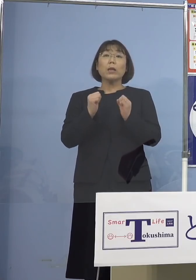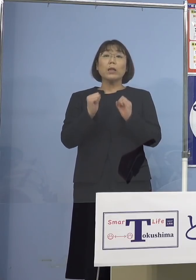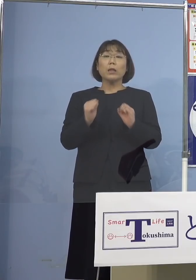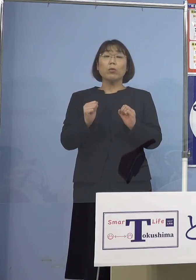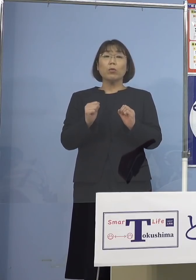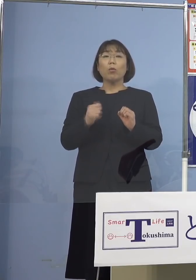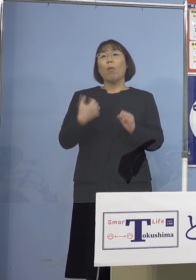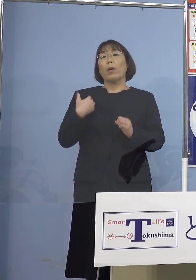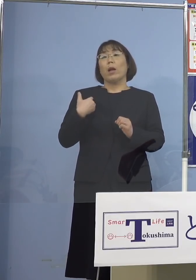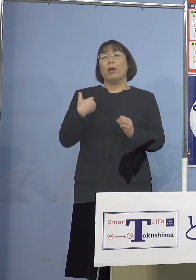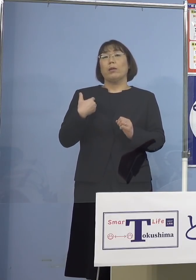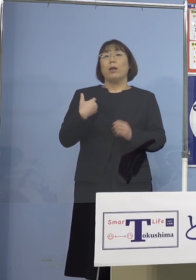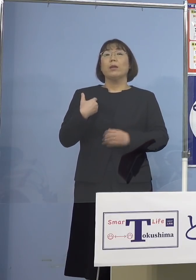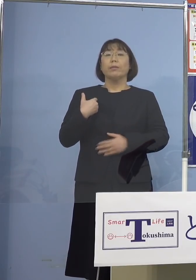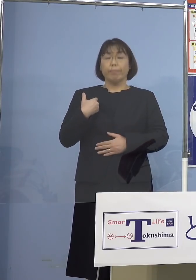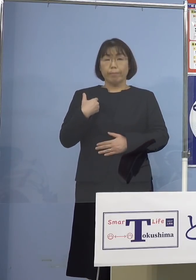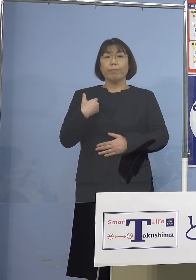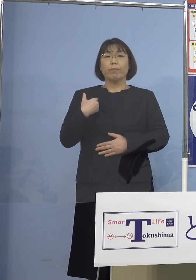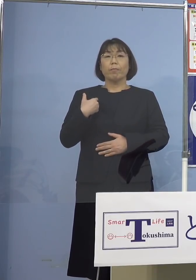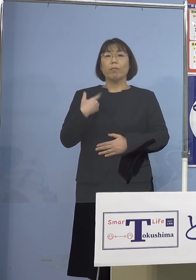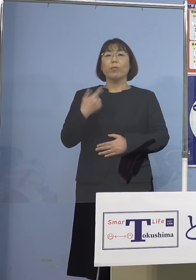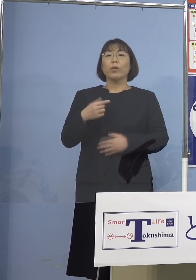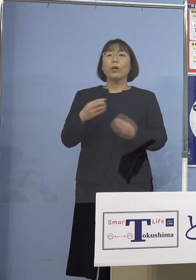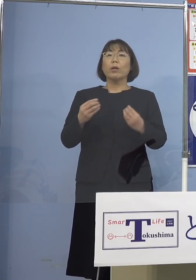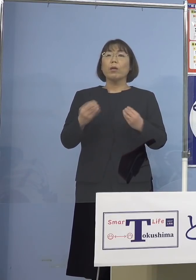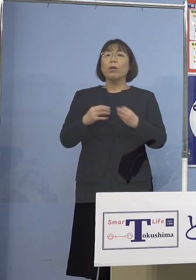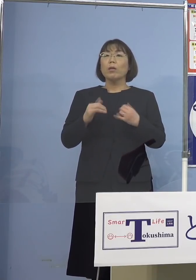分からないところでね これだけ感染してるんだから